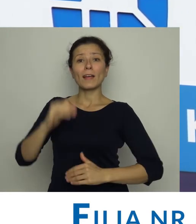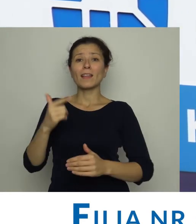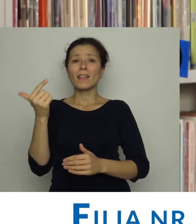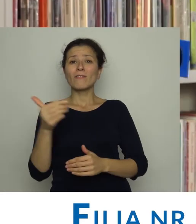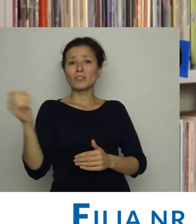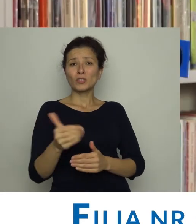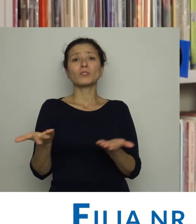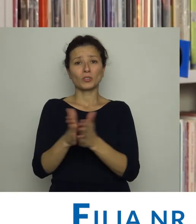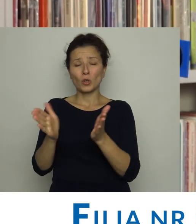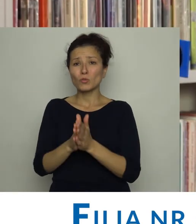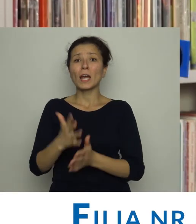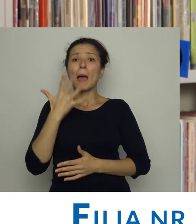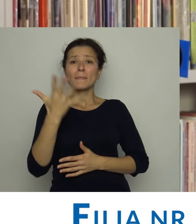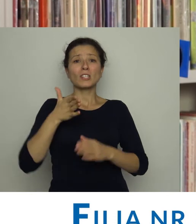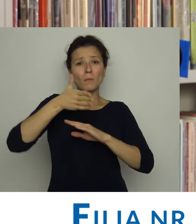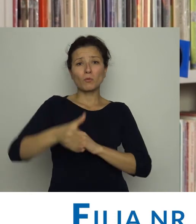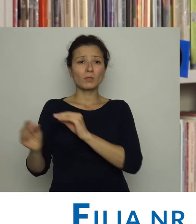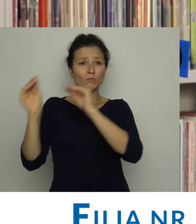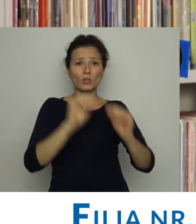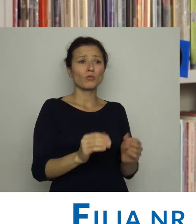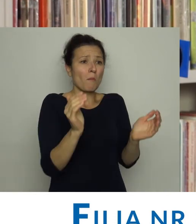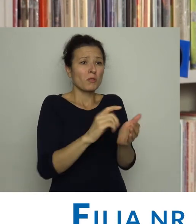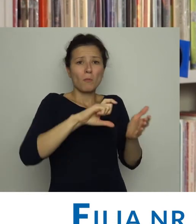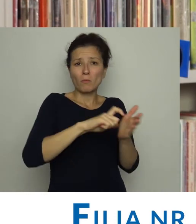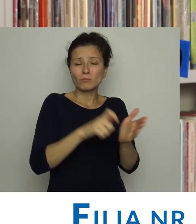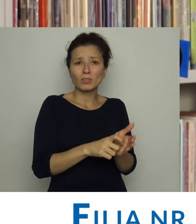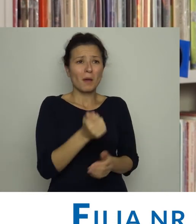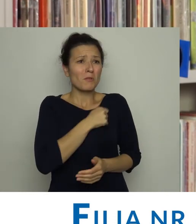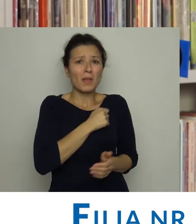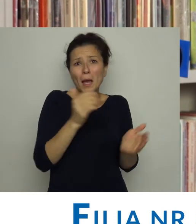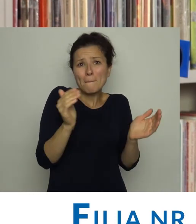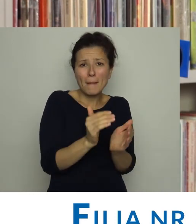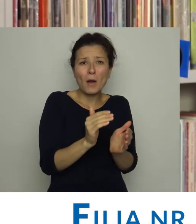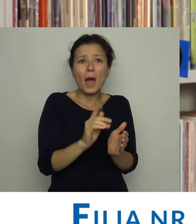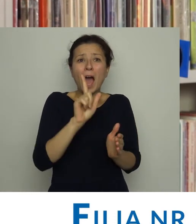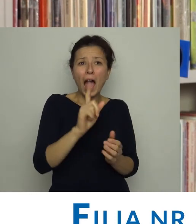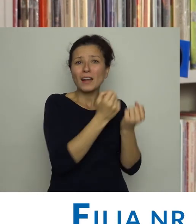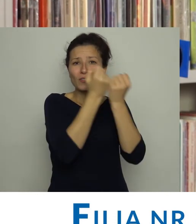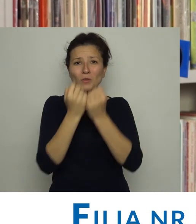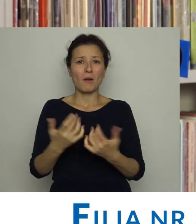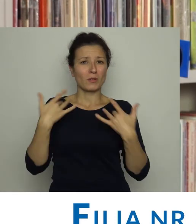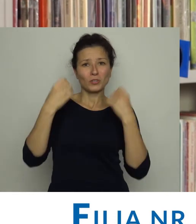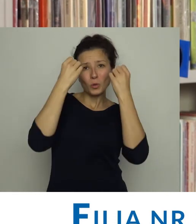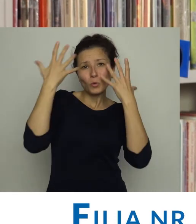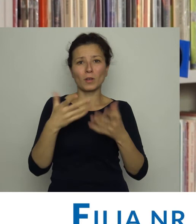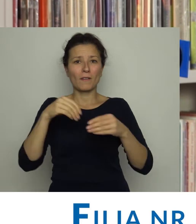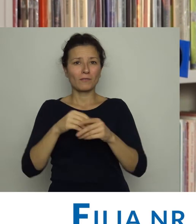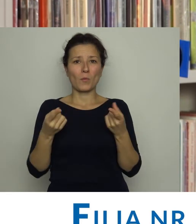Pięć lat później przeniesiono ją do jeszcze mniejszego pomieszczenia. I choć była malutka to jednak przez cały czas uczestniczyła w życiu kulturalnym,